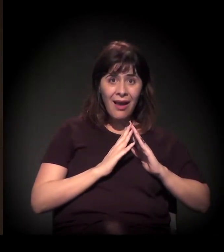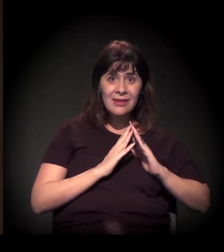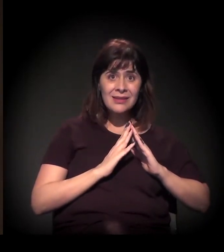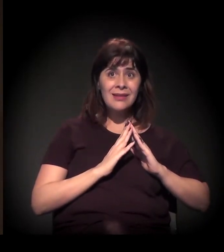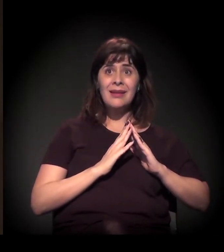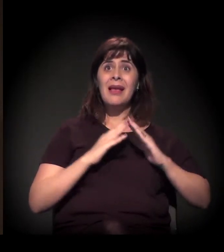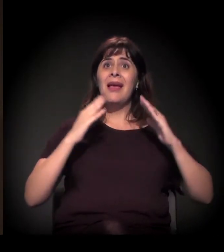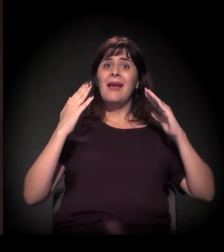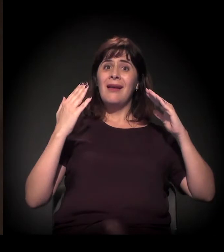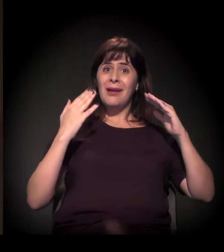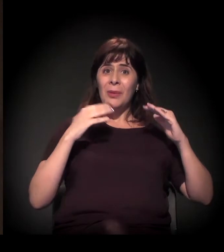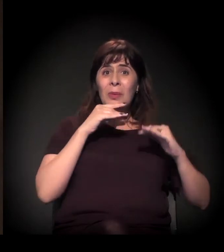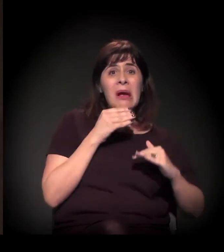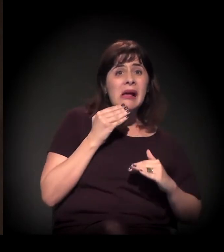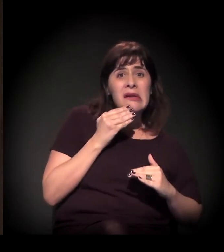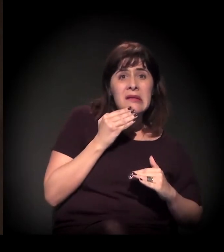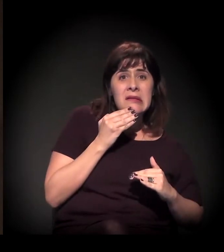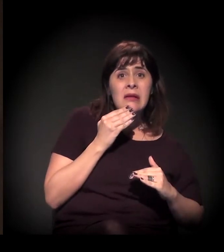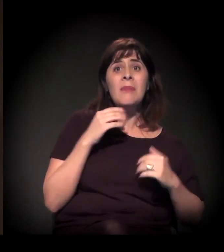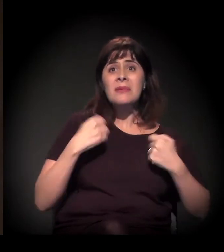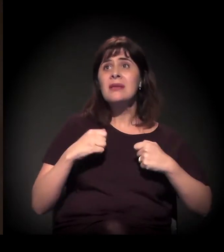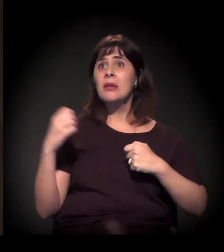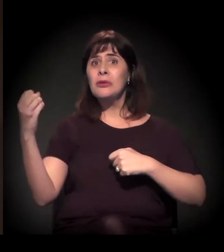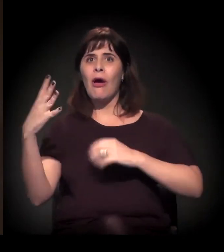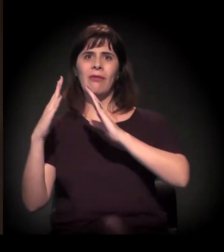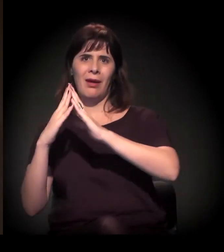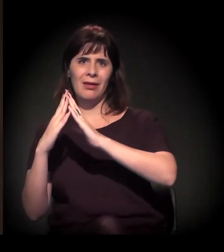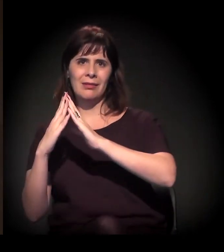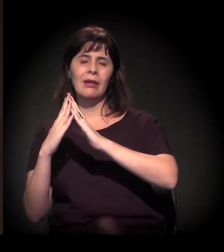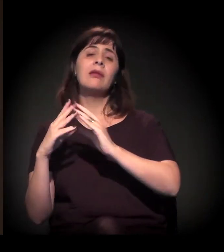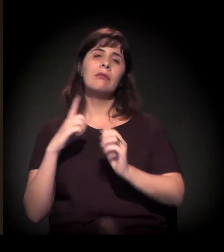Mas a gente fala que cerca de 40% − os estudos apontam −